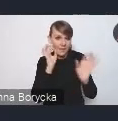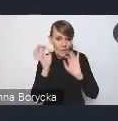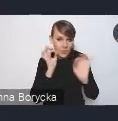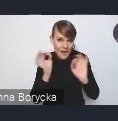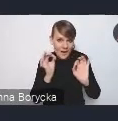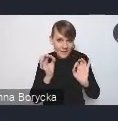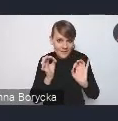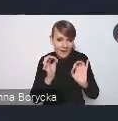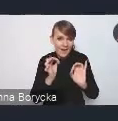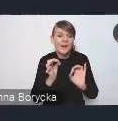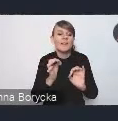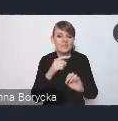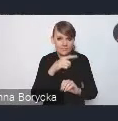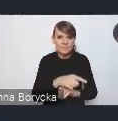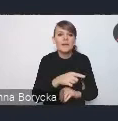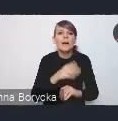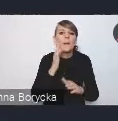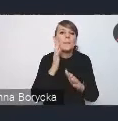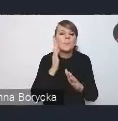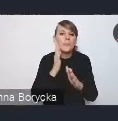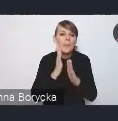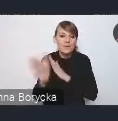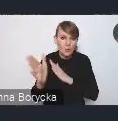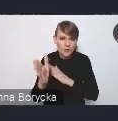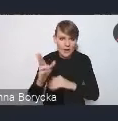bezpośrednio już do Ministerstwa.